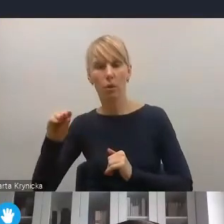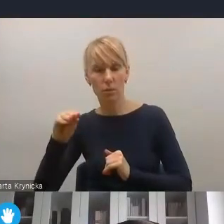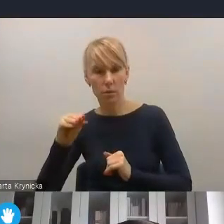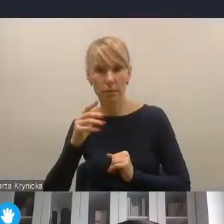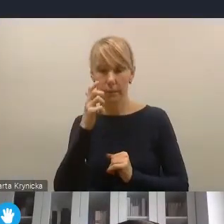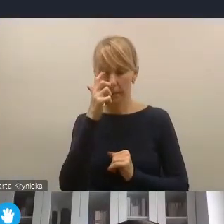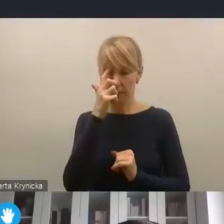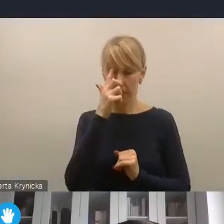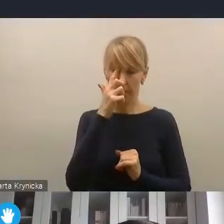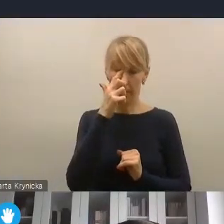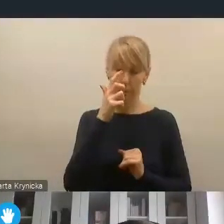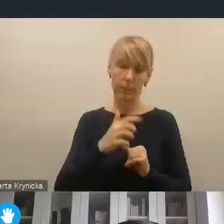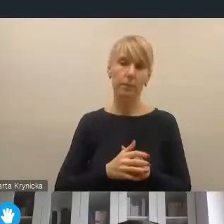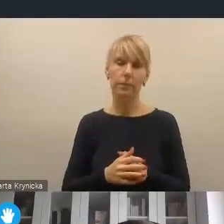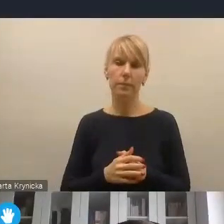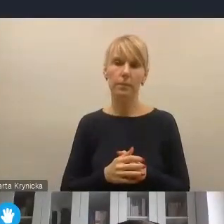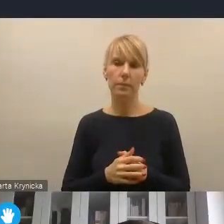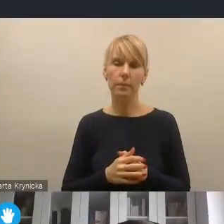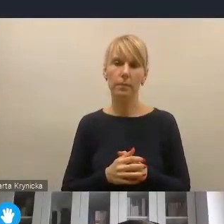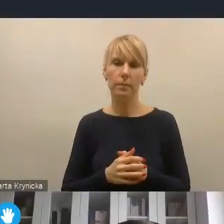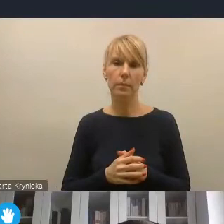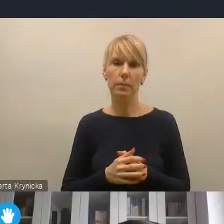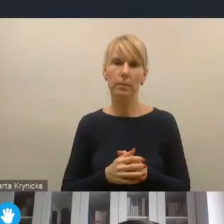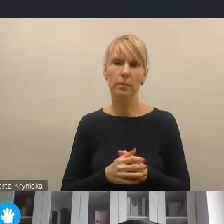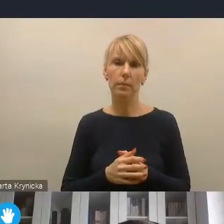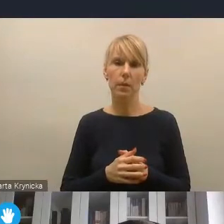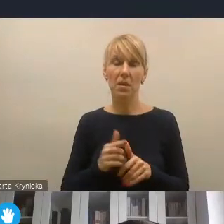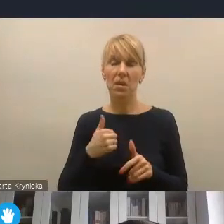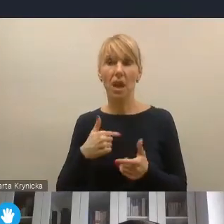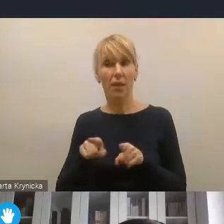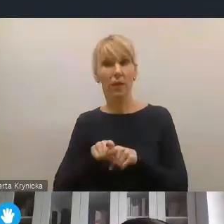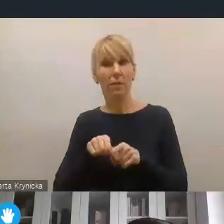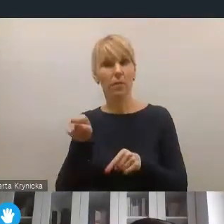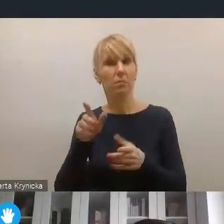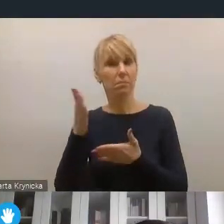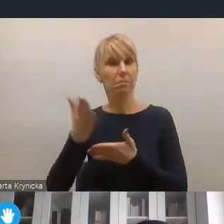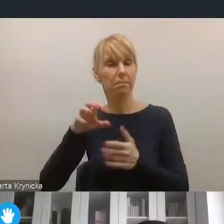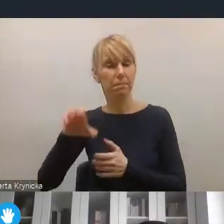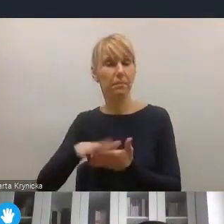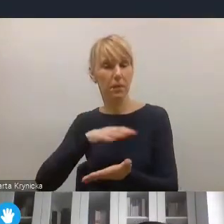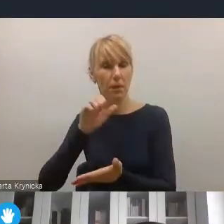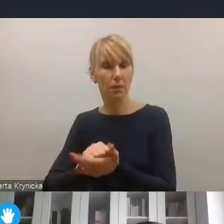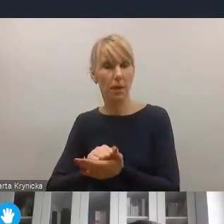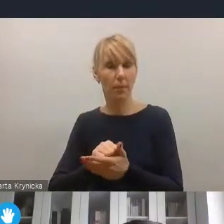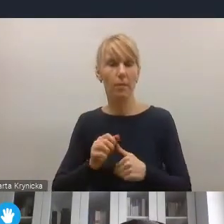W moim przekonaniu, a jest to dziedzina, którą się branżowo zajmuję w kontekście polskich miast, gmin,